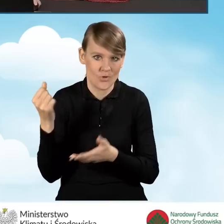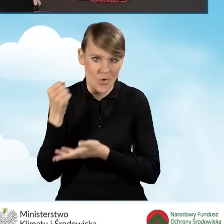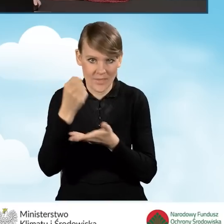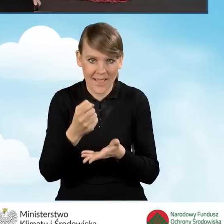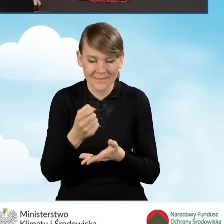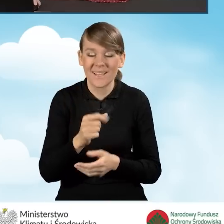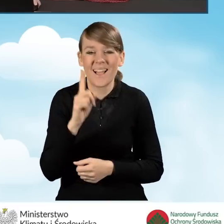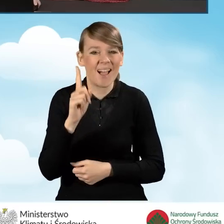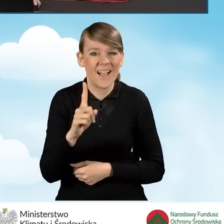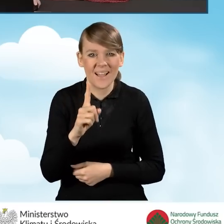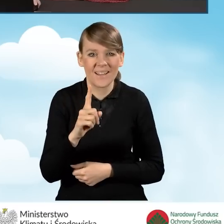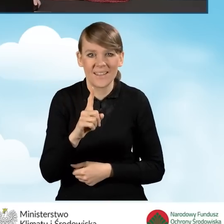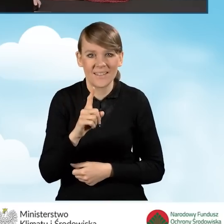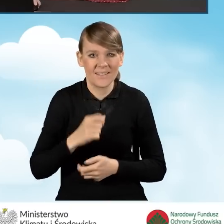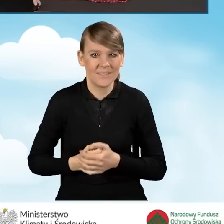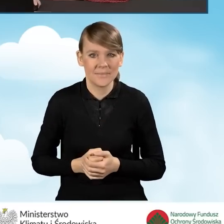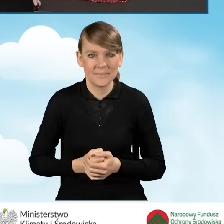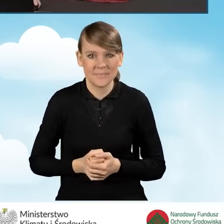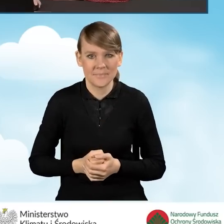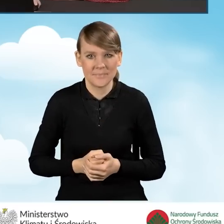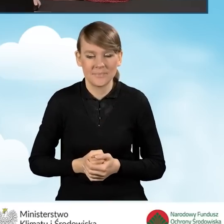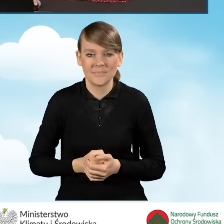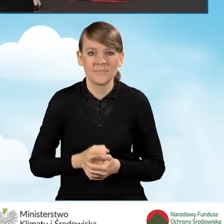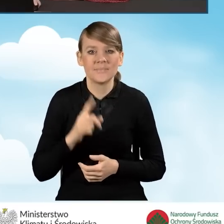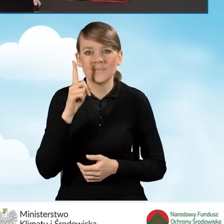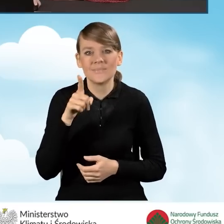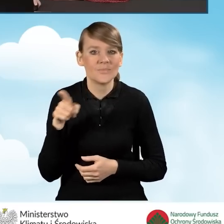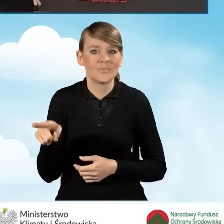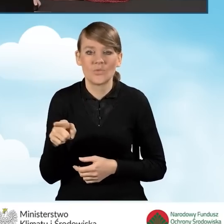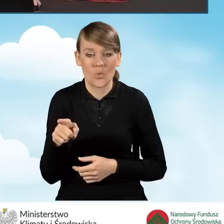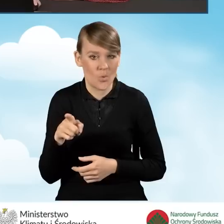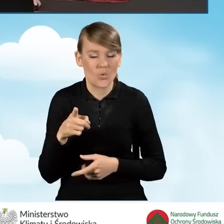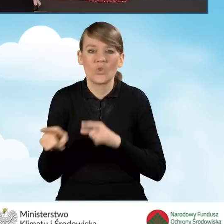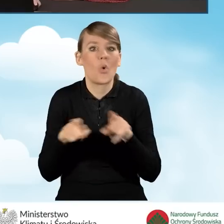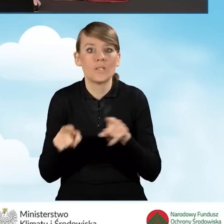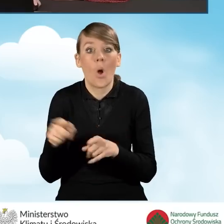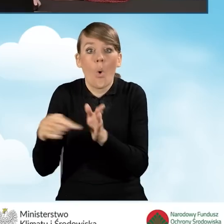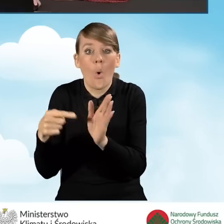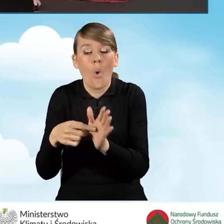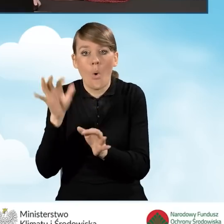Nie stanowi to jednak informacji wprost, że dokładnie tyle nasz beneficjent